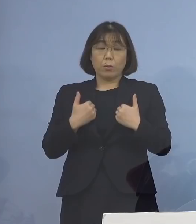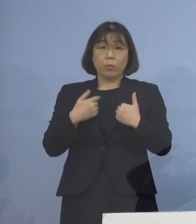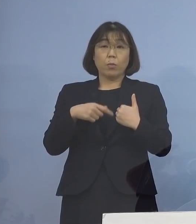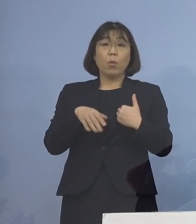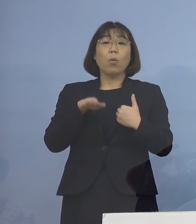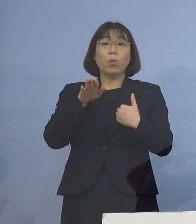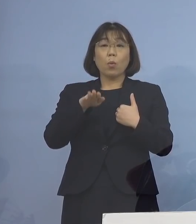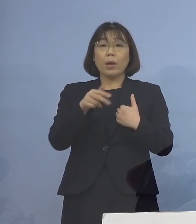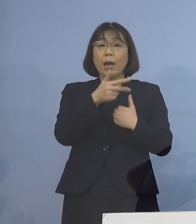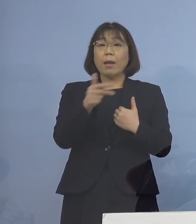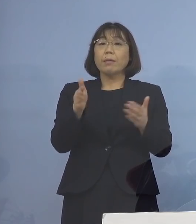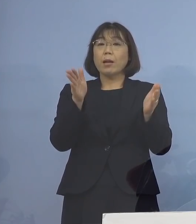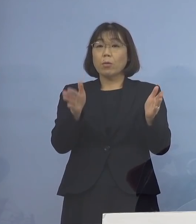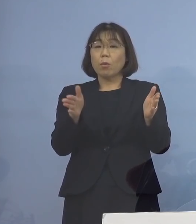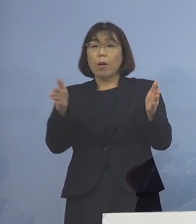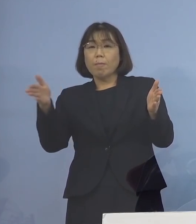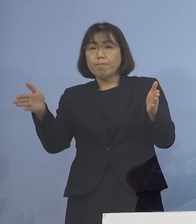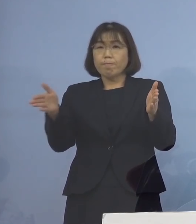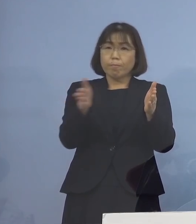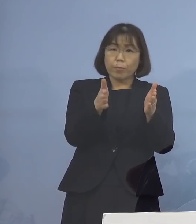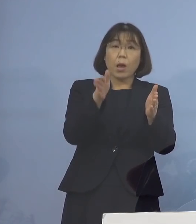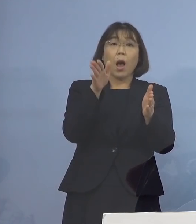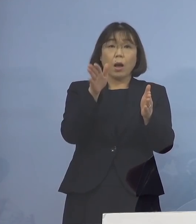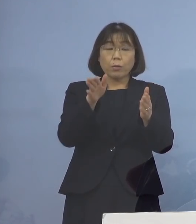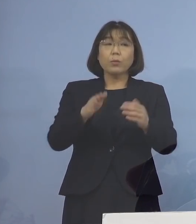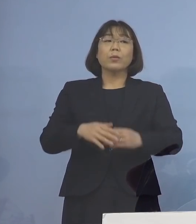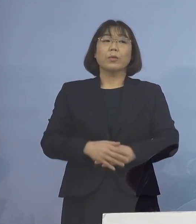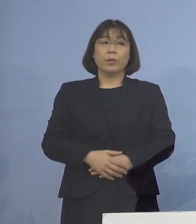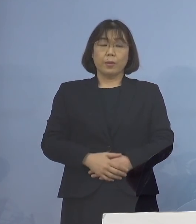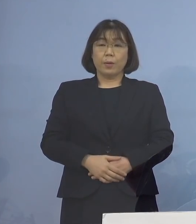7日間に短縮されることとなります